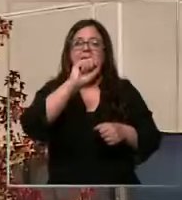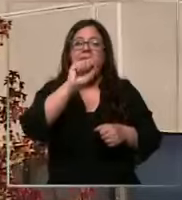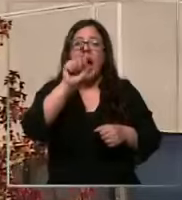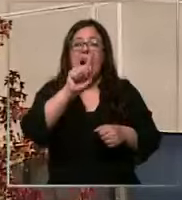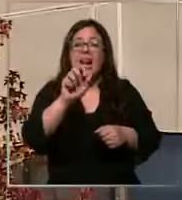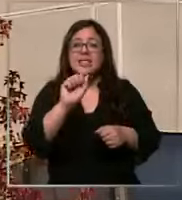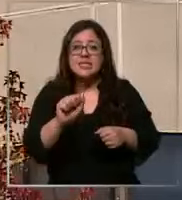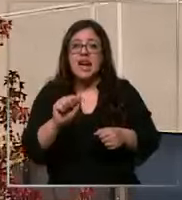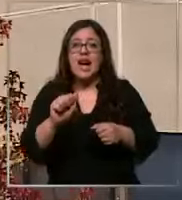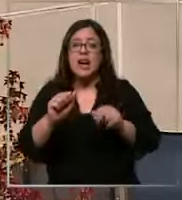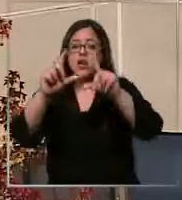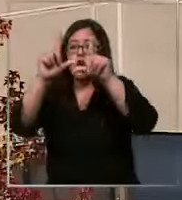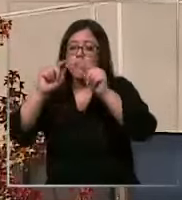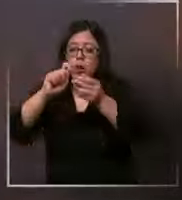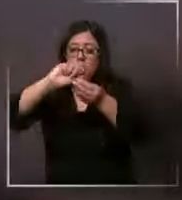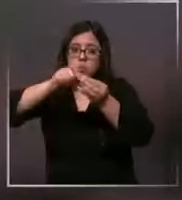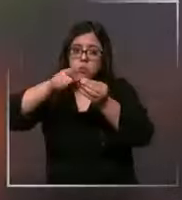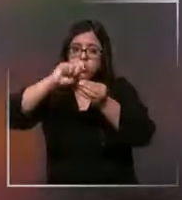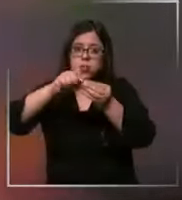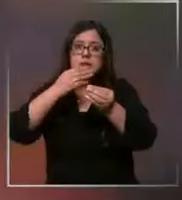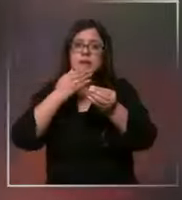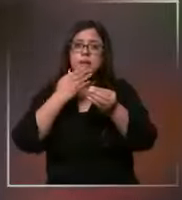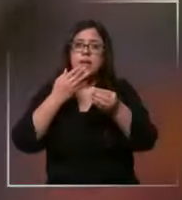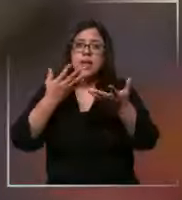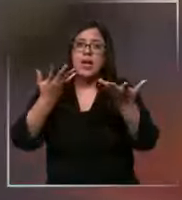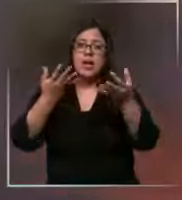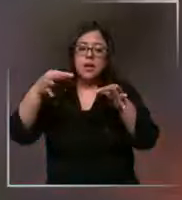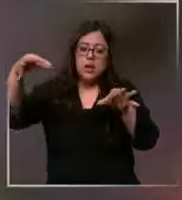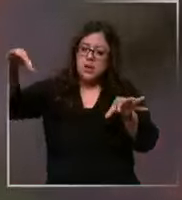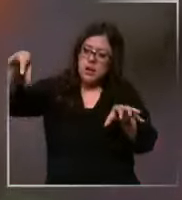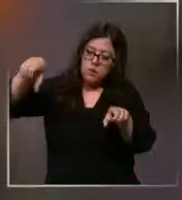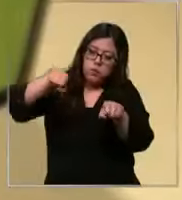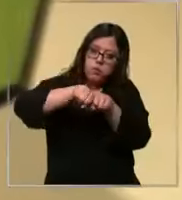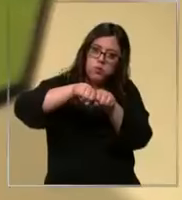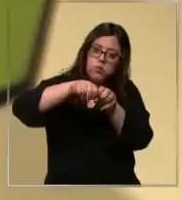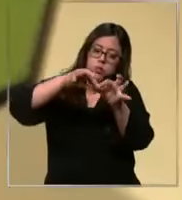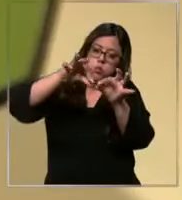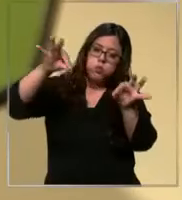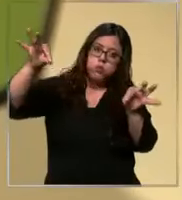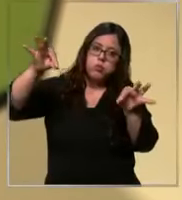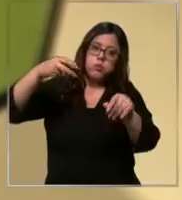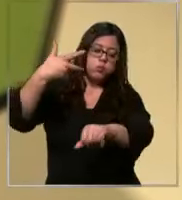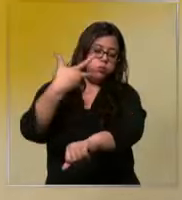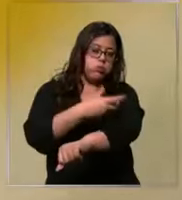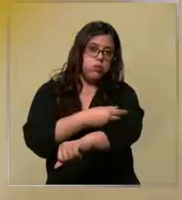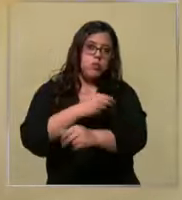suturas extensores para armar vías venosas no tenemos ejemplo Hemos llegado a tener